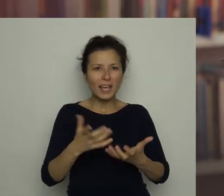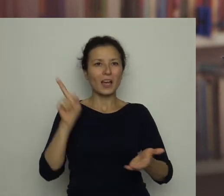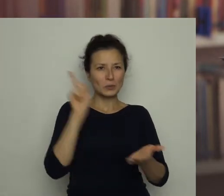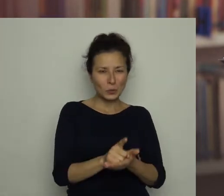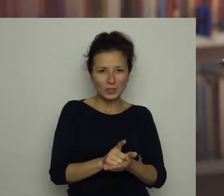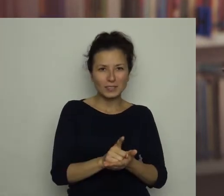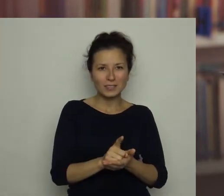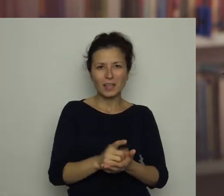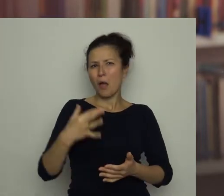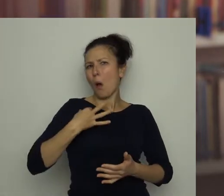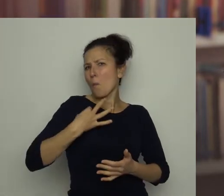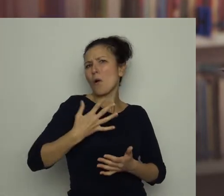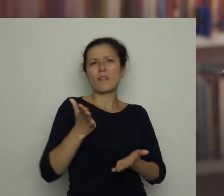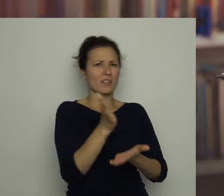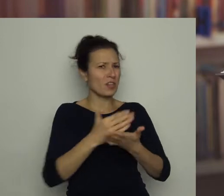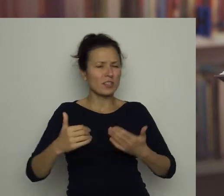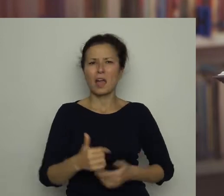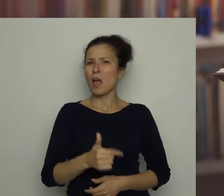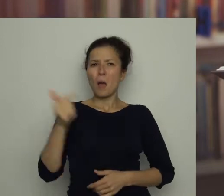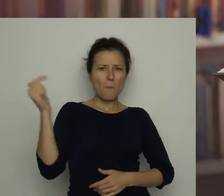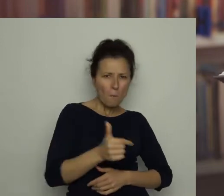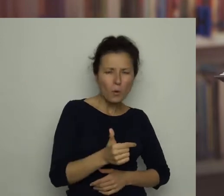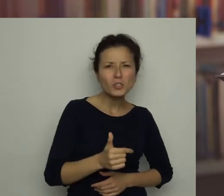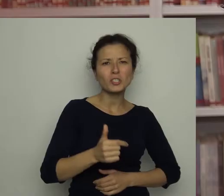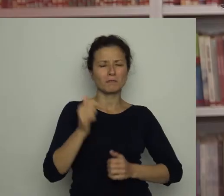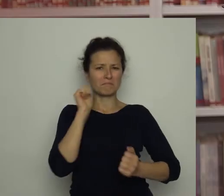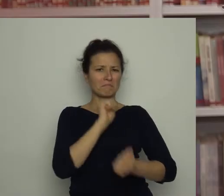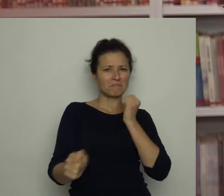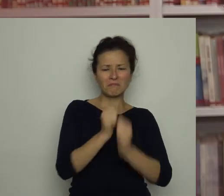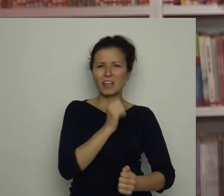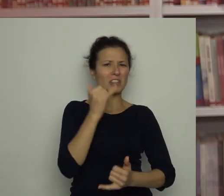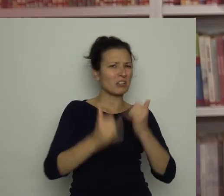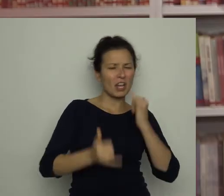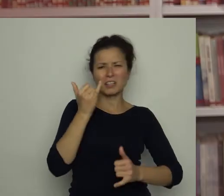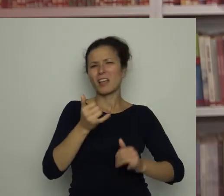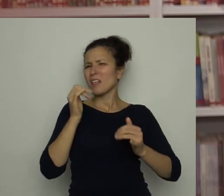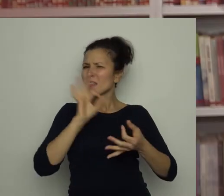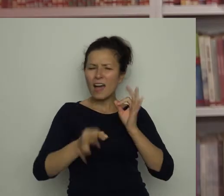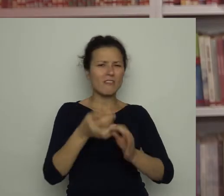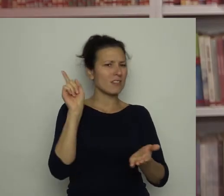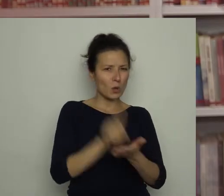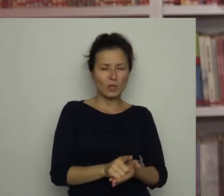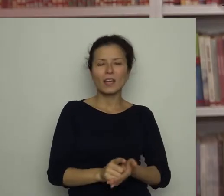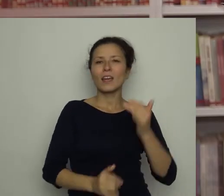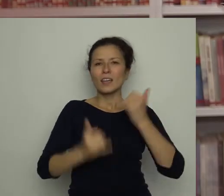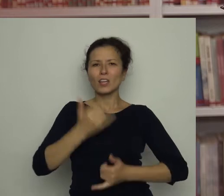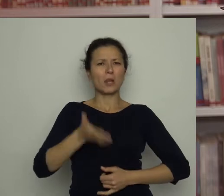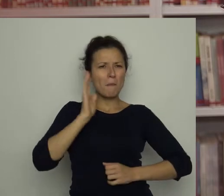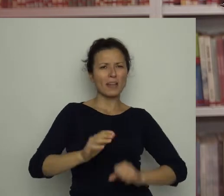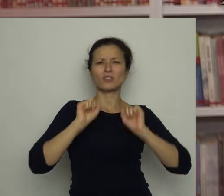nie może się zrażać, jeśli mu się coś nie udaje. Jeśli wytrwale będzie ćwiczyć to, co mu nie wychodzi,